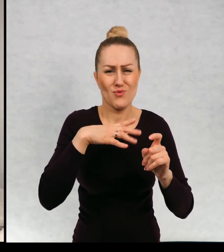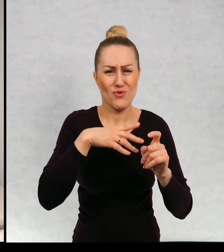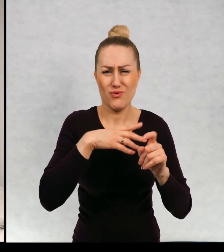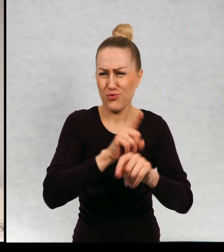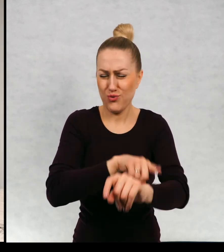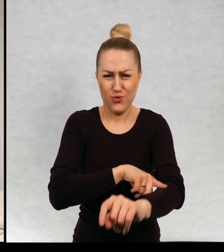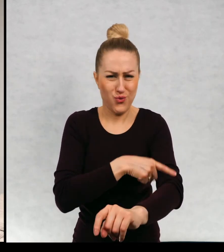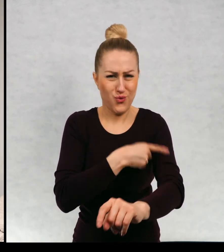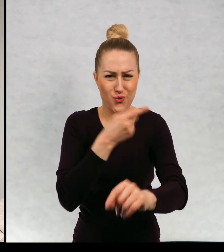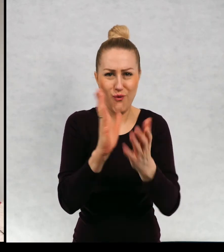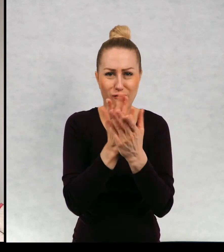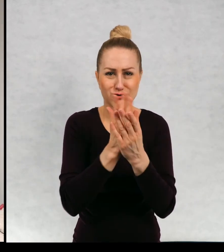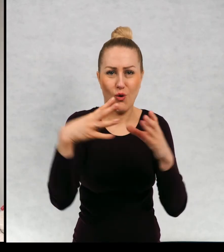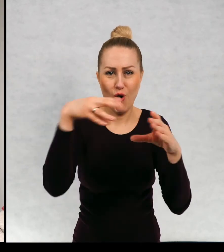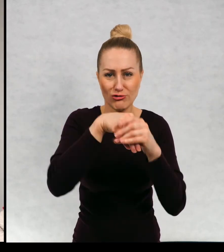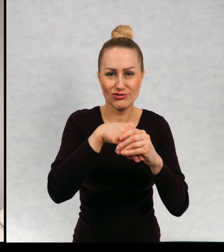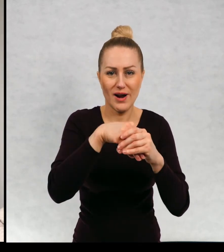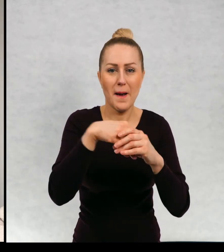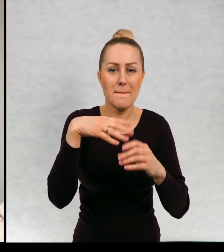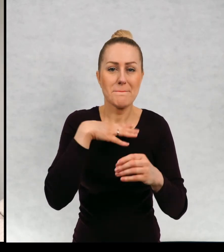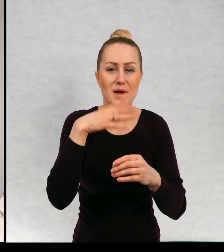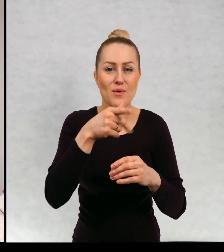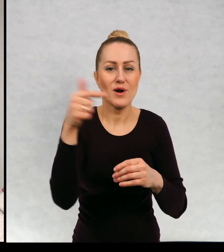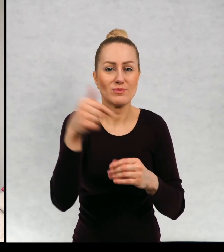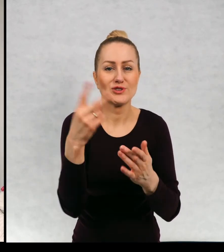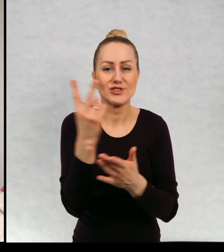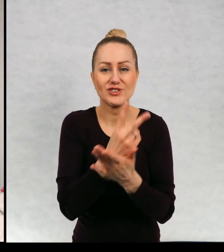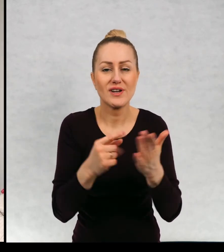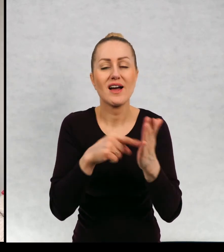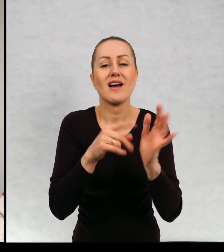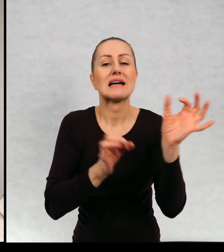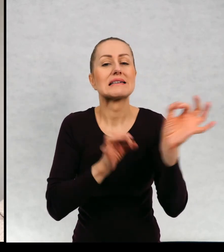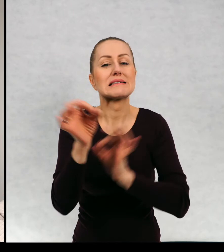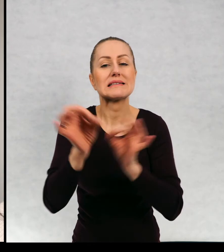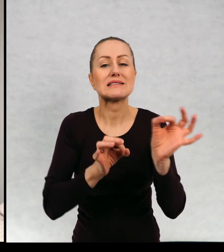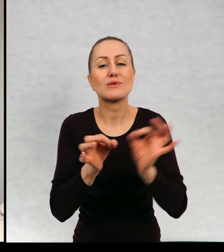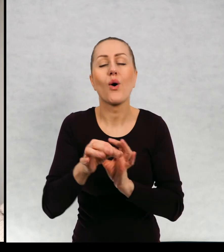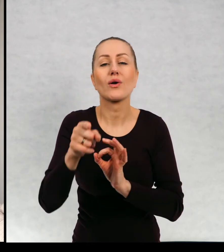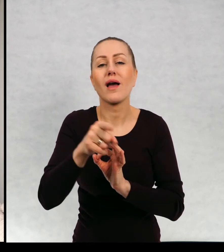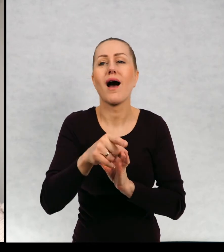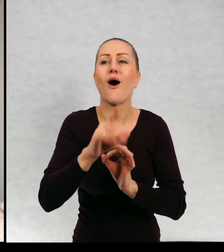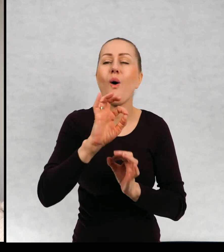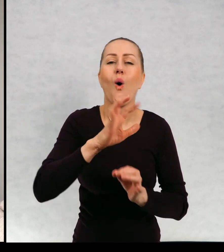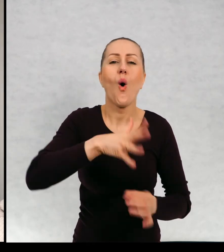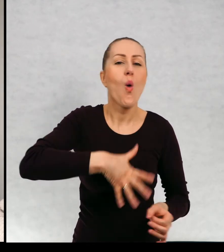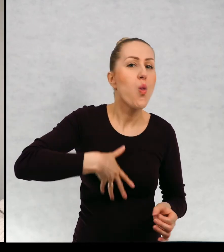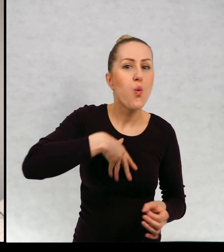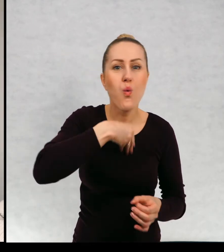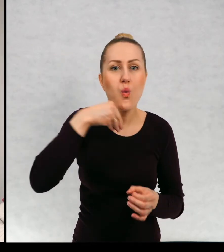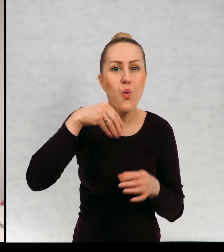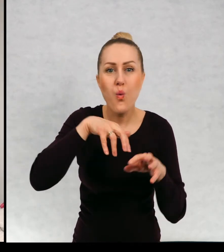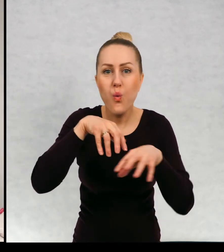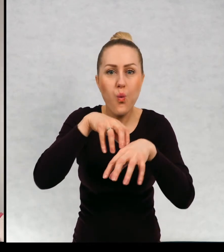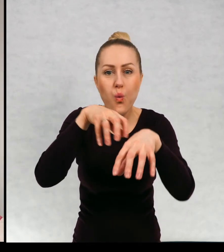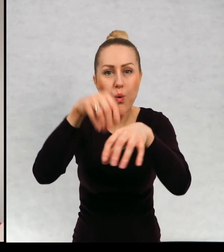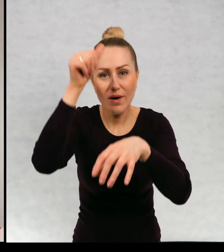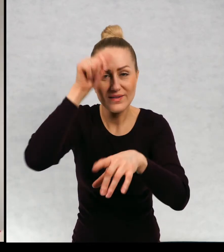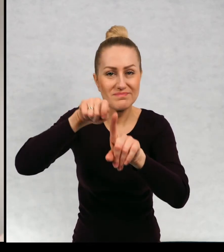bardzo długo, w szanonie lektur szkolnych. Historia o małym duszku, który ma na imię